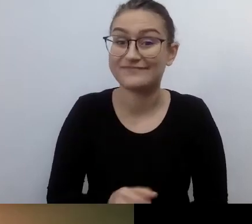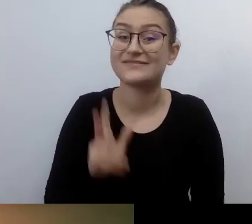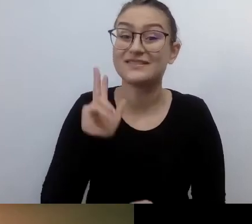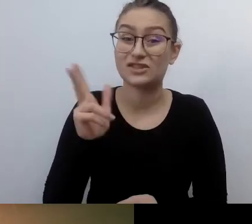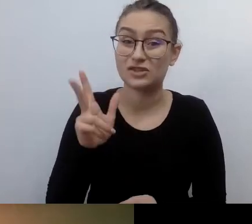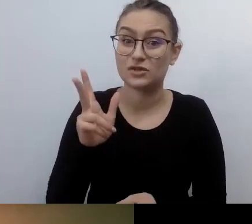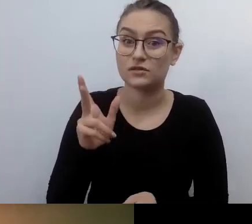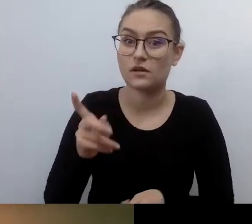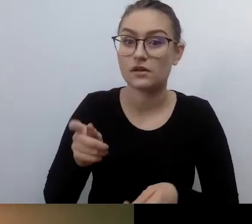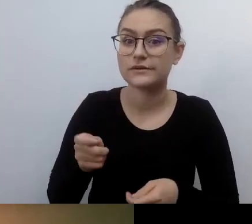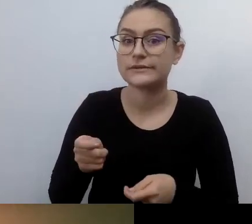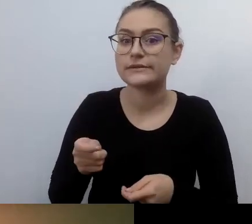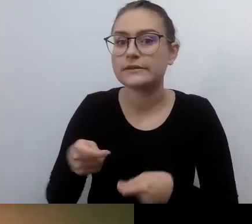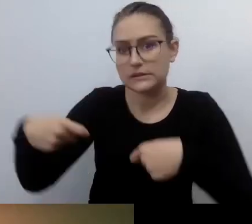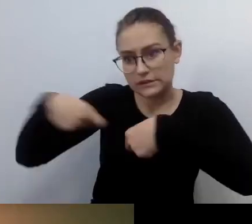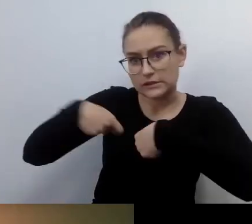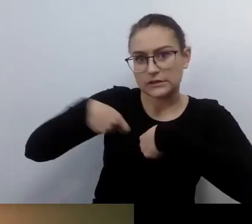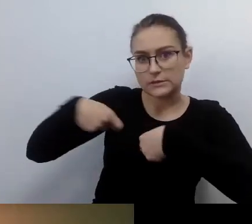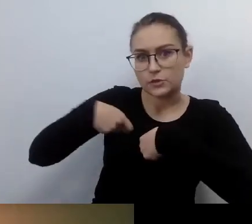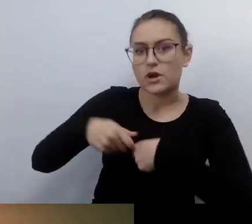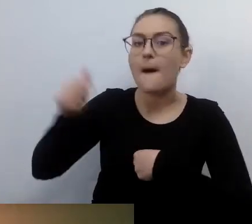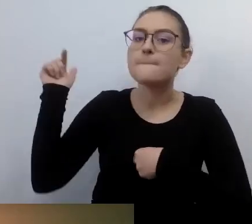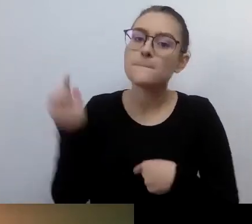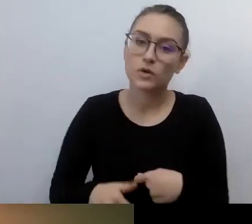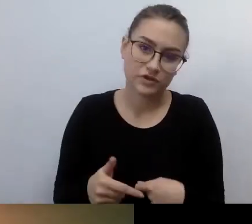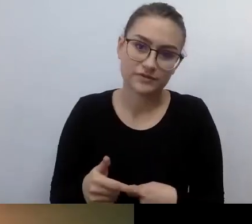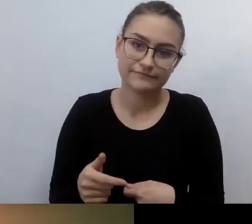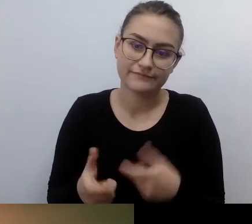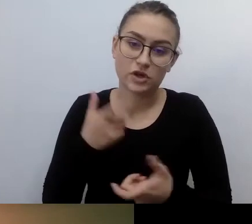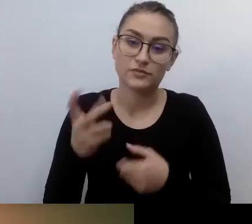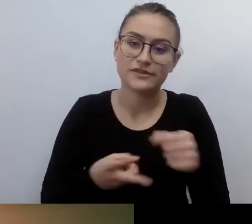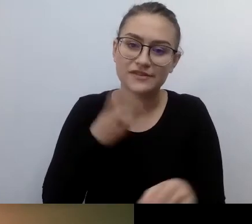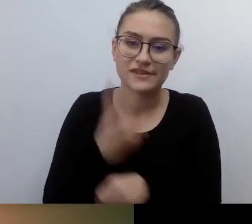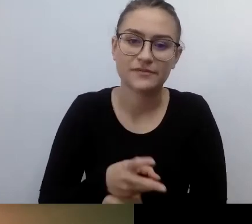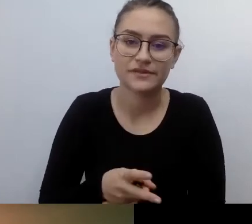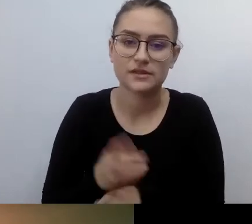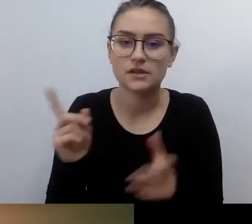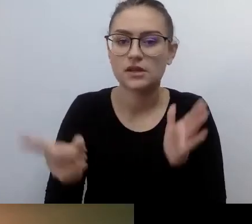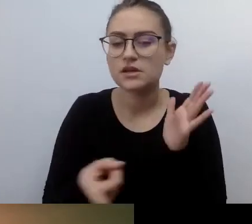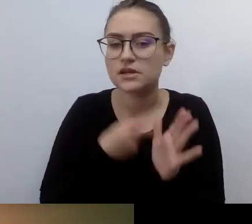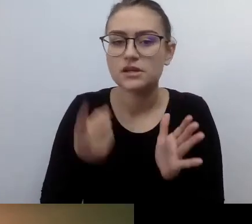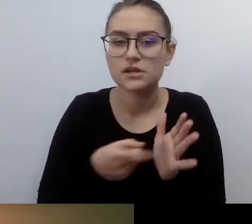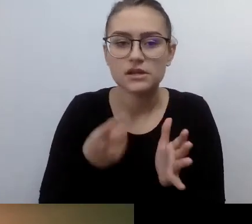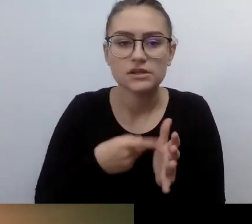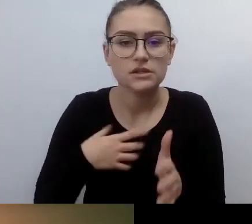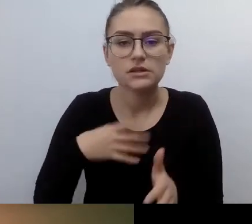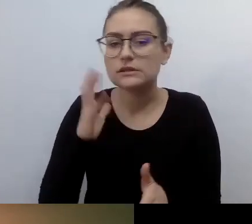często się od niej odwracają plecami. Niestety. Pamiętam ze swojego życia.